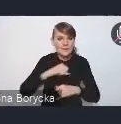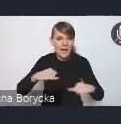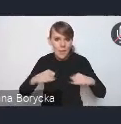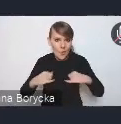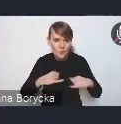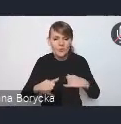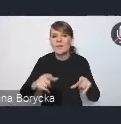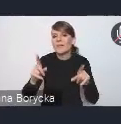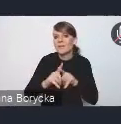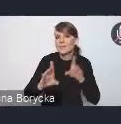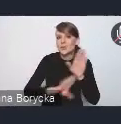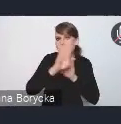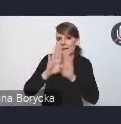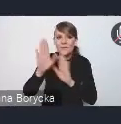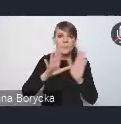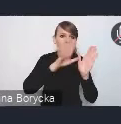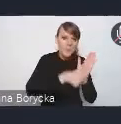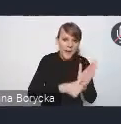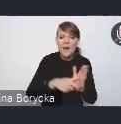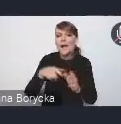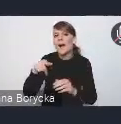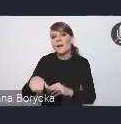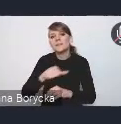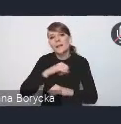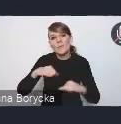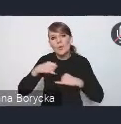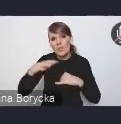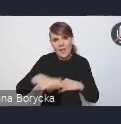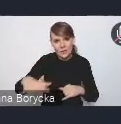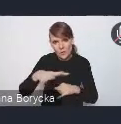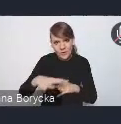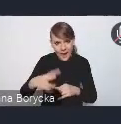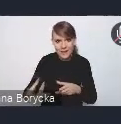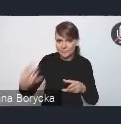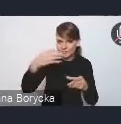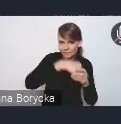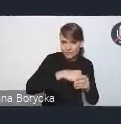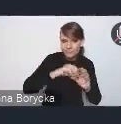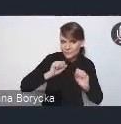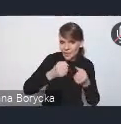i jednostek samorządu terytorialnego w ten proces, ale przede wszystkim też bardzo zależało nam